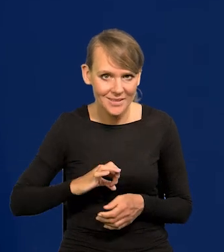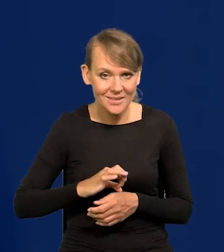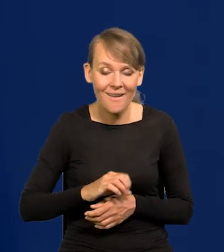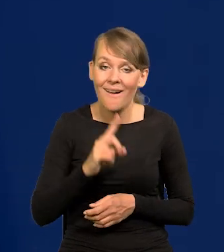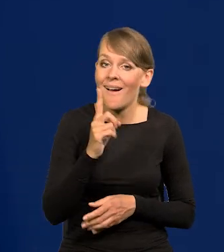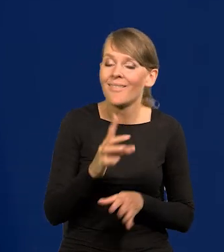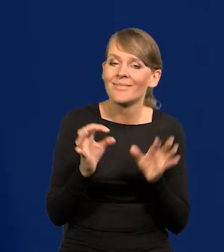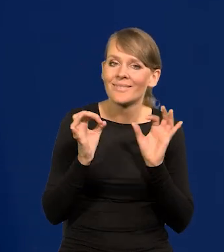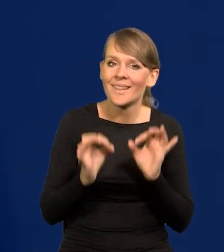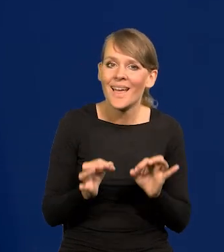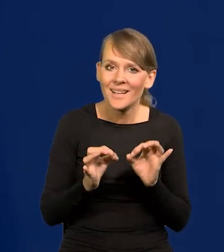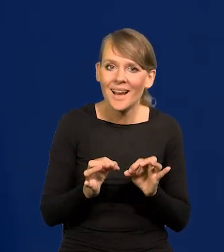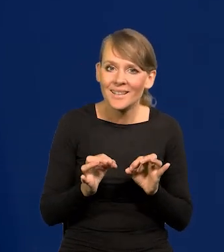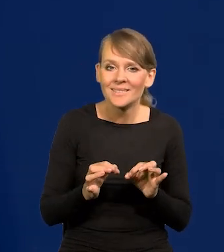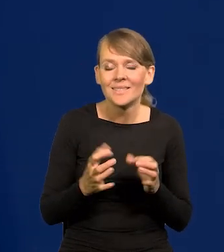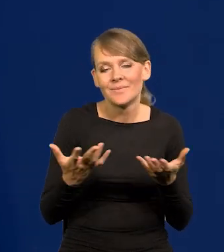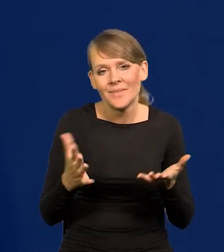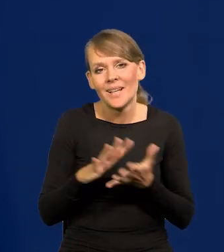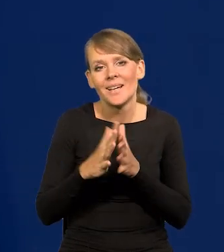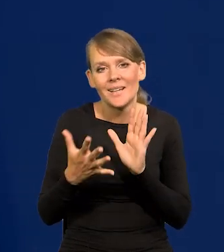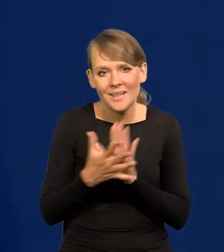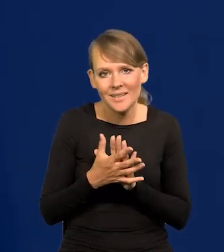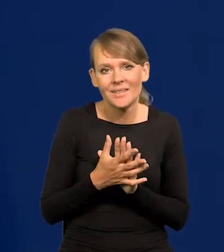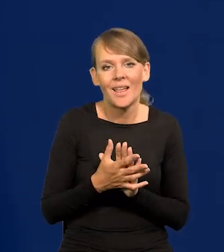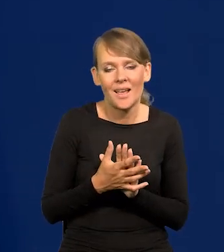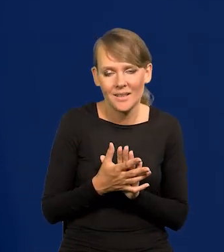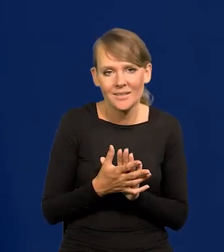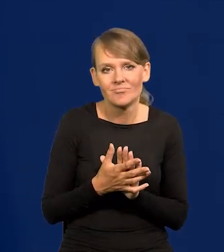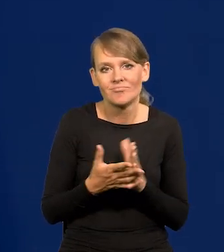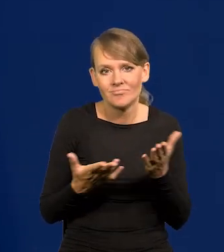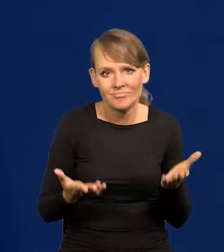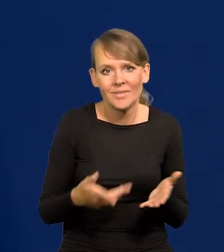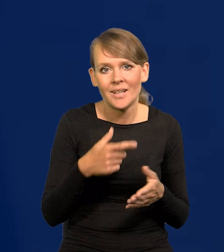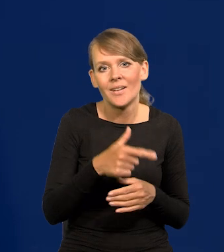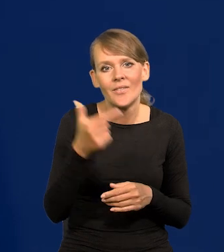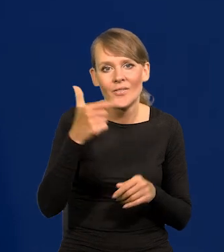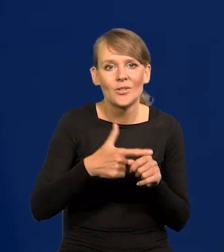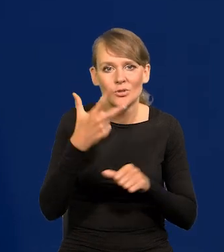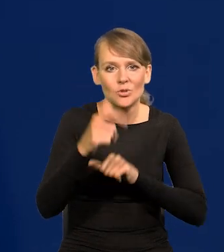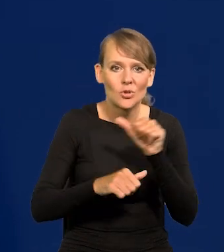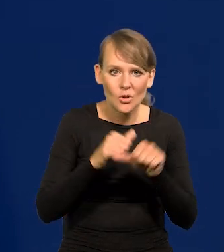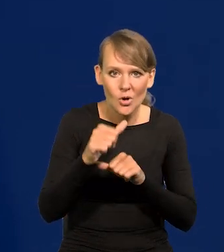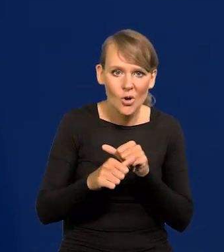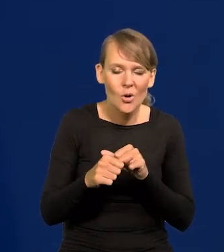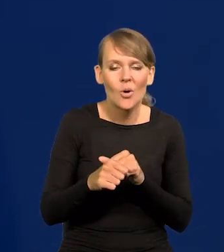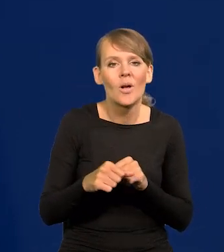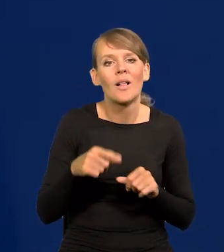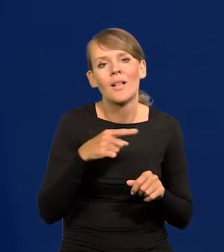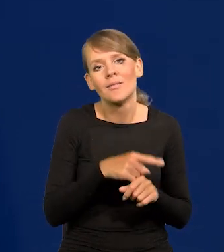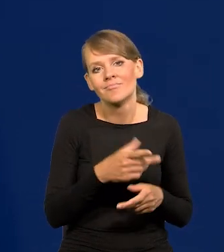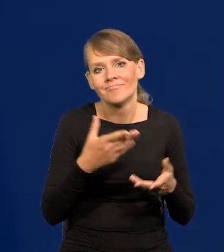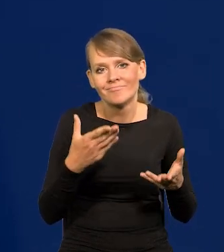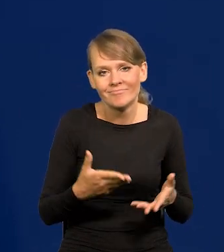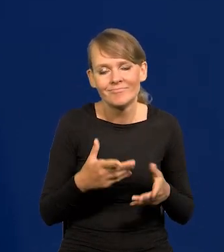No ale teraz, tak działa rynek, w 23 roku dla przedsiębiorców i handlowców jest trudniejszy czas.